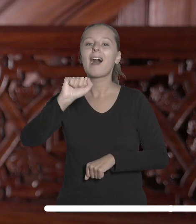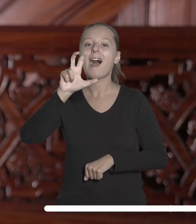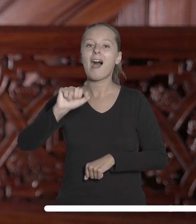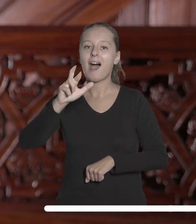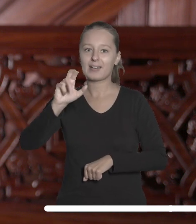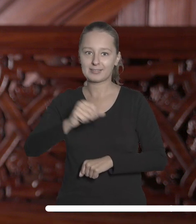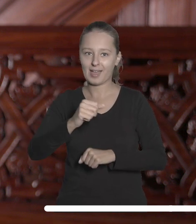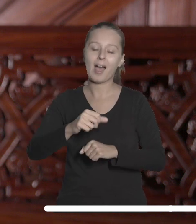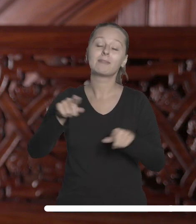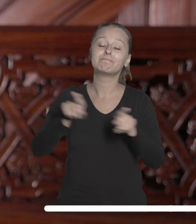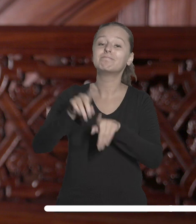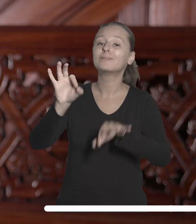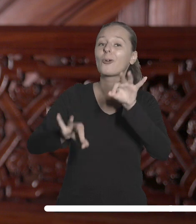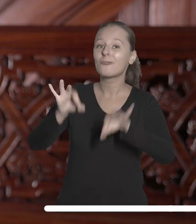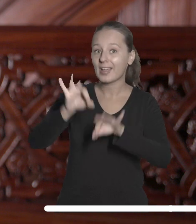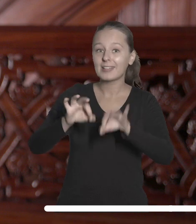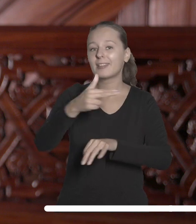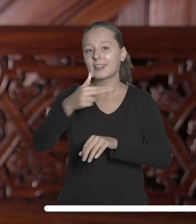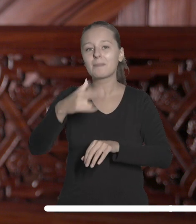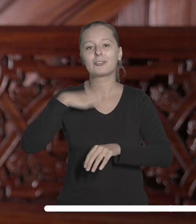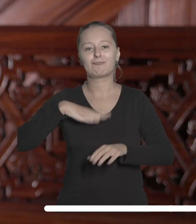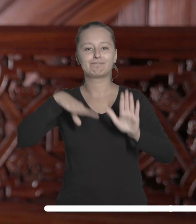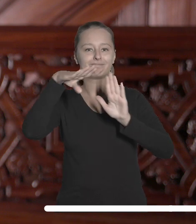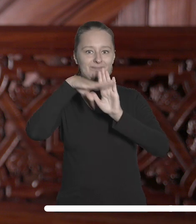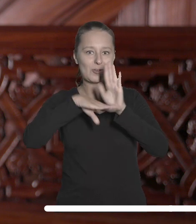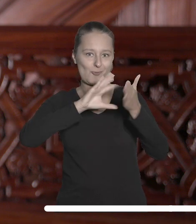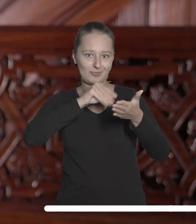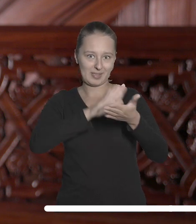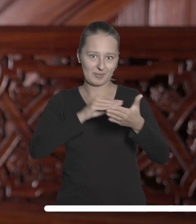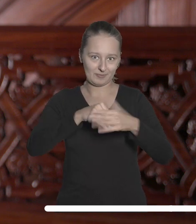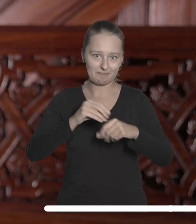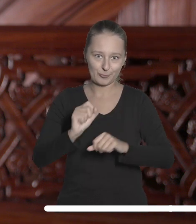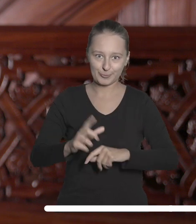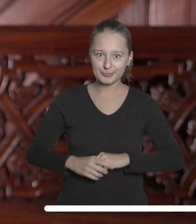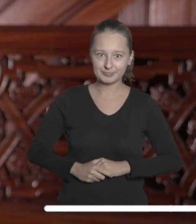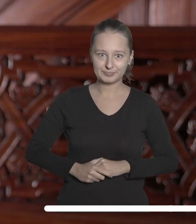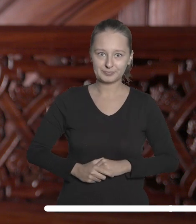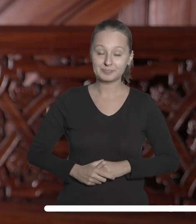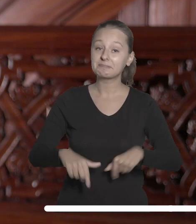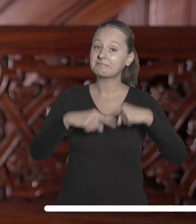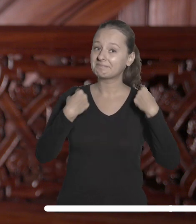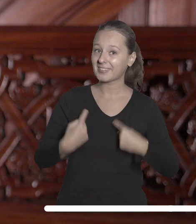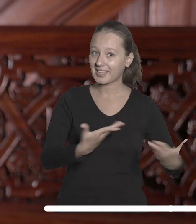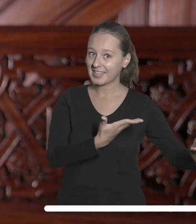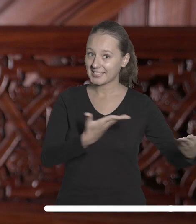konferencji związanej z wartościami zapisanymi w tym dokumencie. Serdecznie zapraszam do udziału w tych